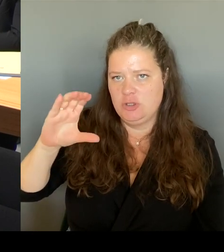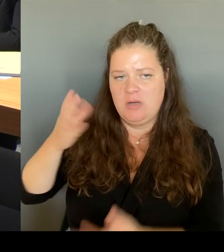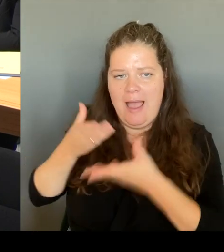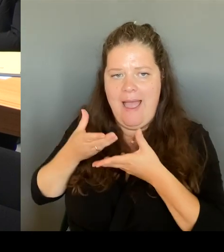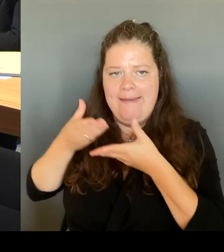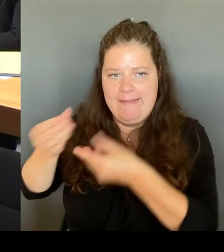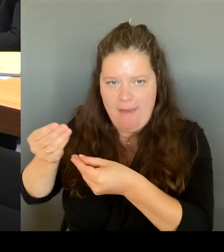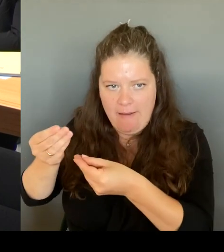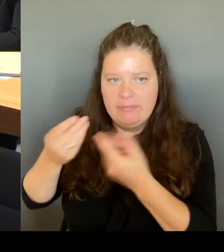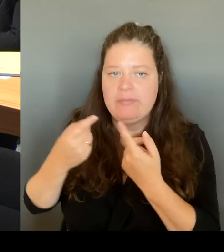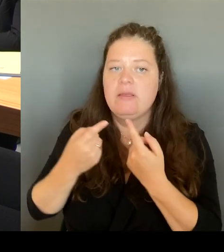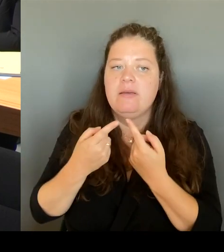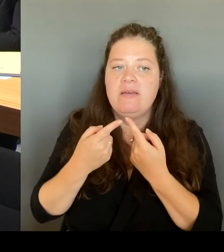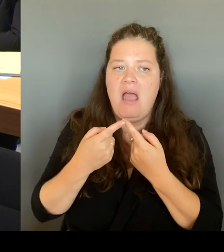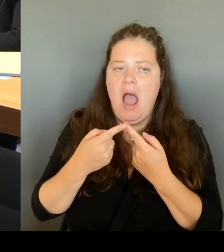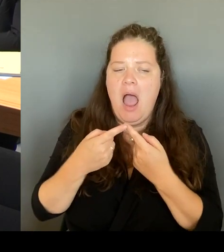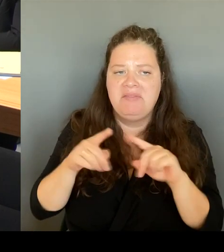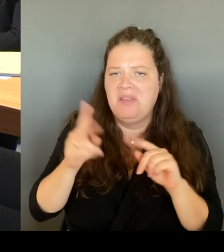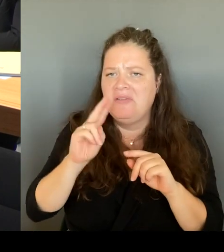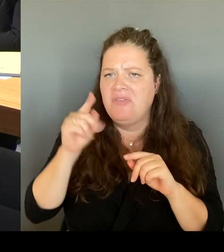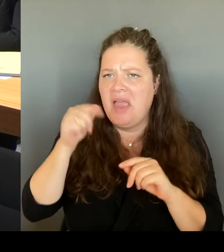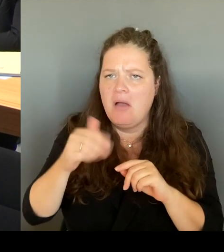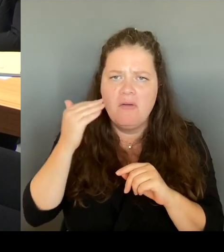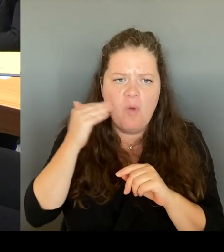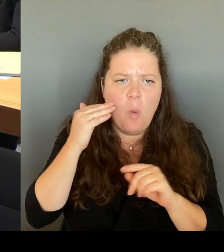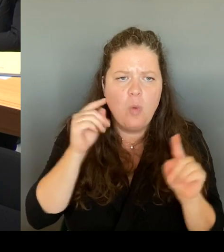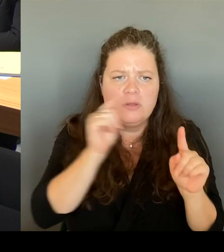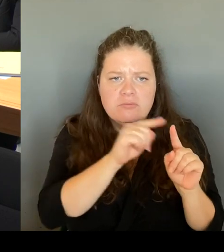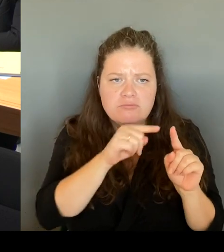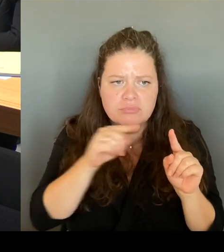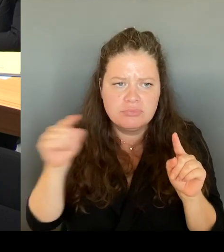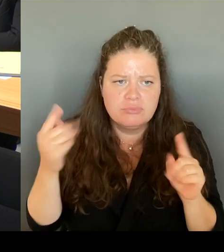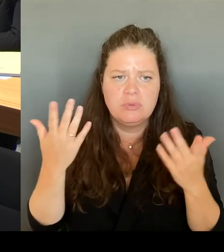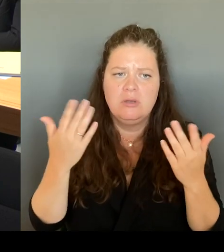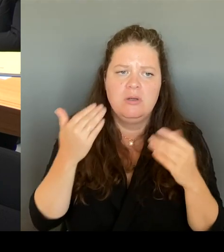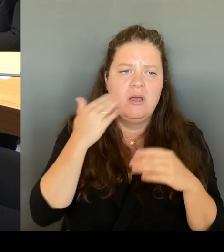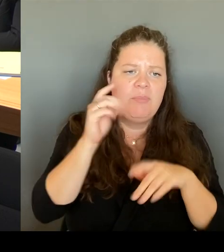mit Gewerbetreibenden, mit entsprechenden Vereinen, die dort